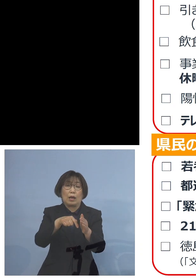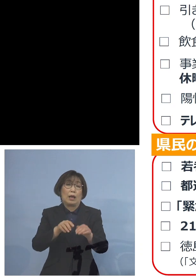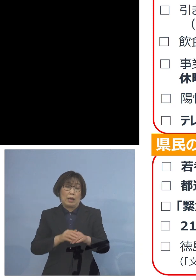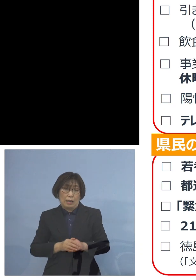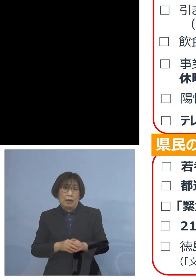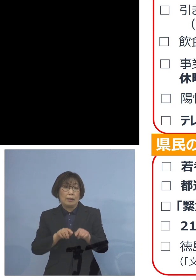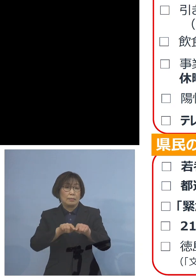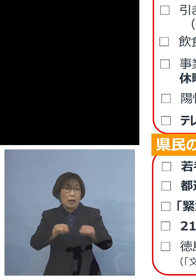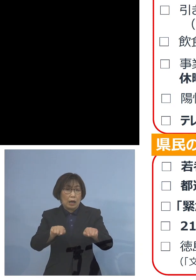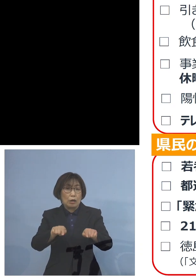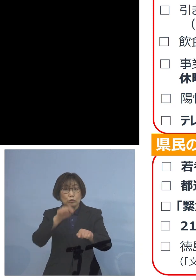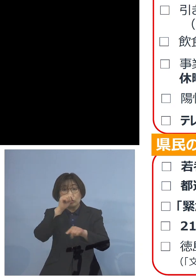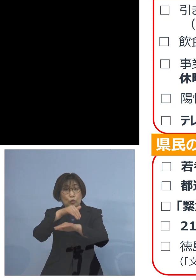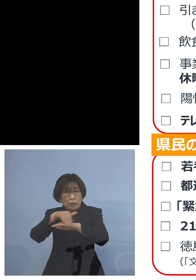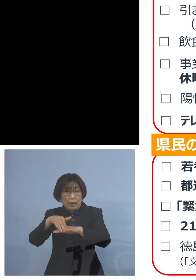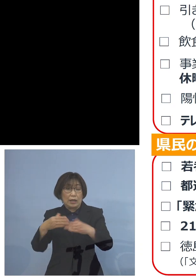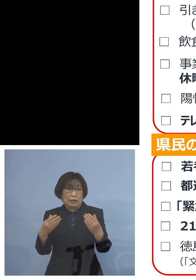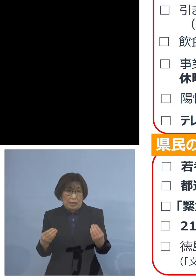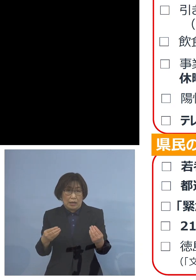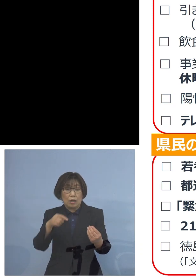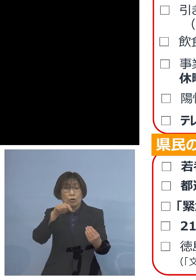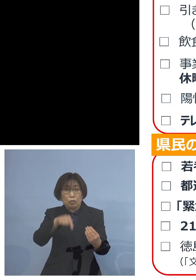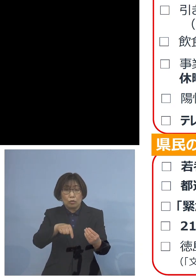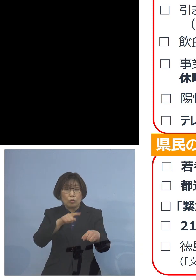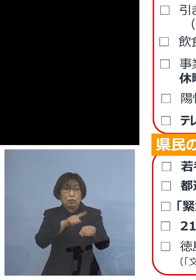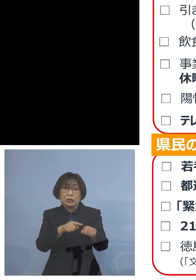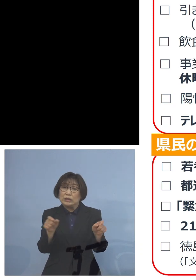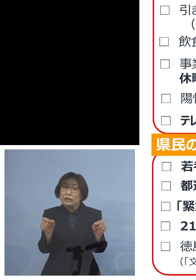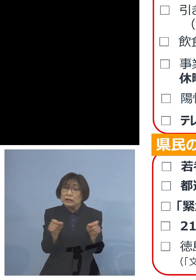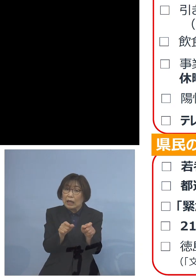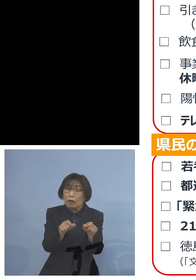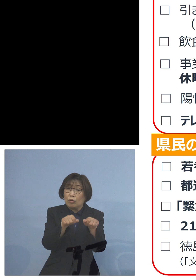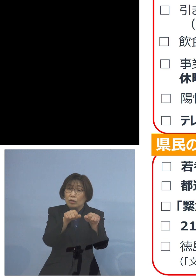そこでこの時短、行ったら どういう状況になるか